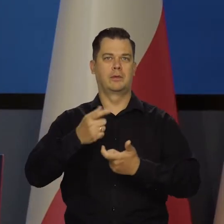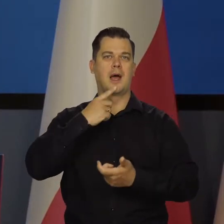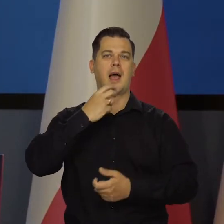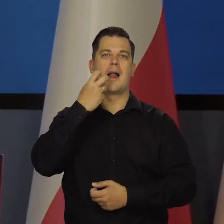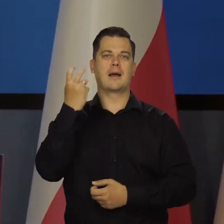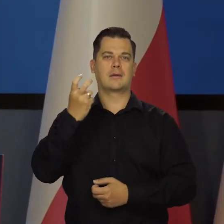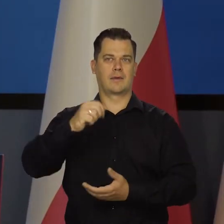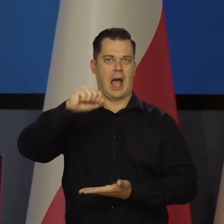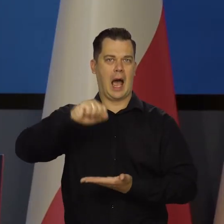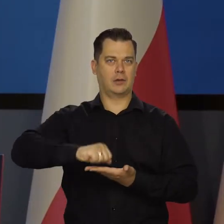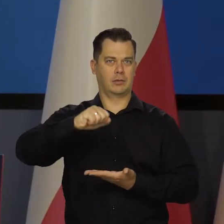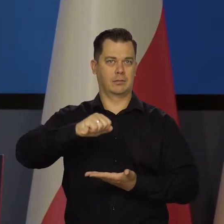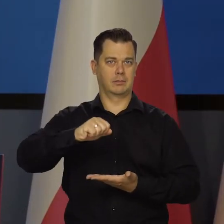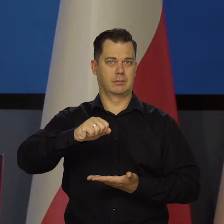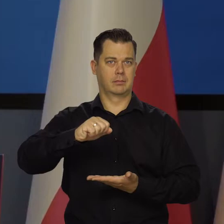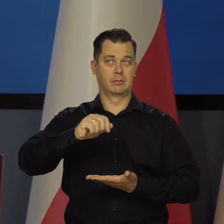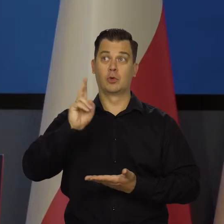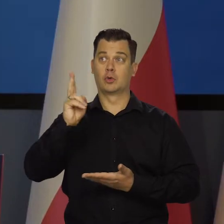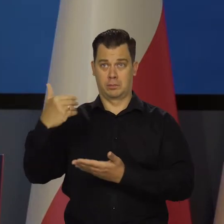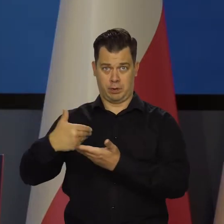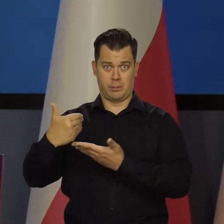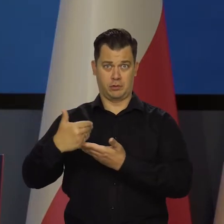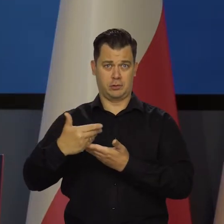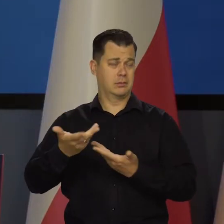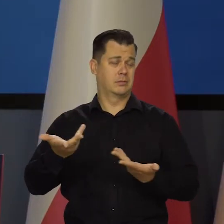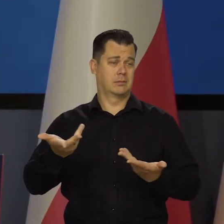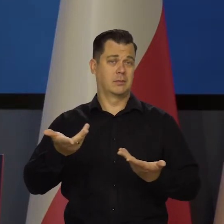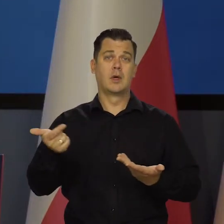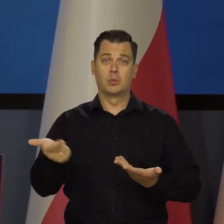też nikt za nas tego nie zrobi, też nas na to stać,